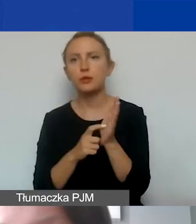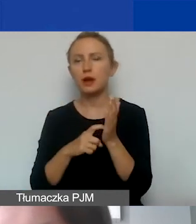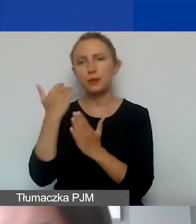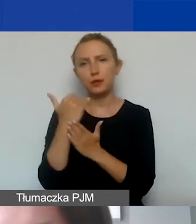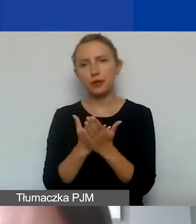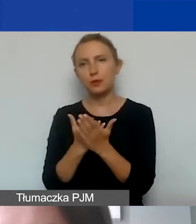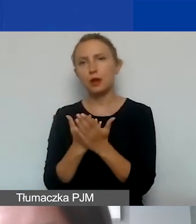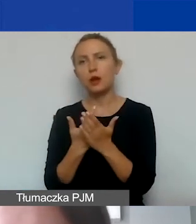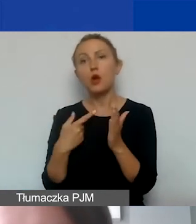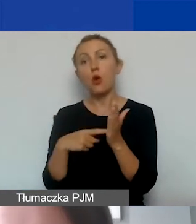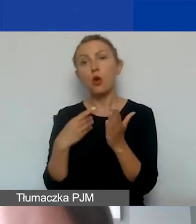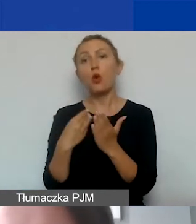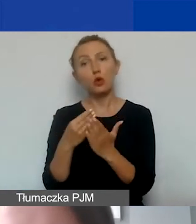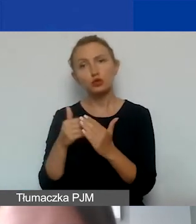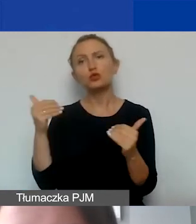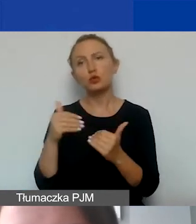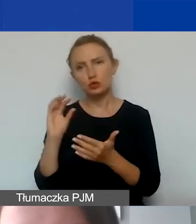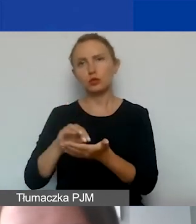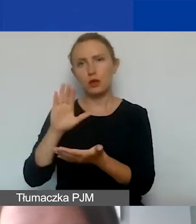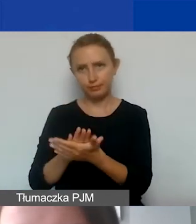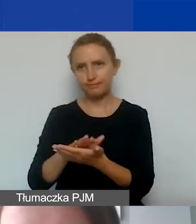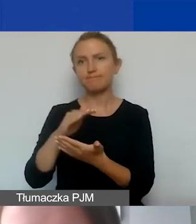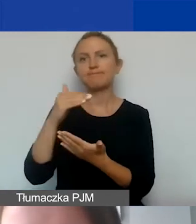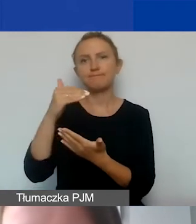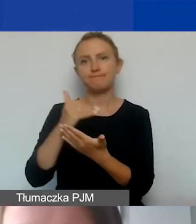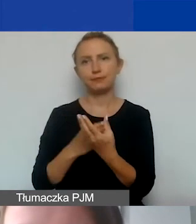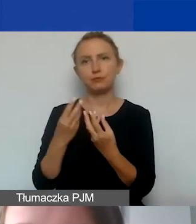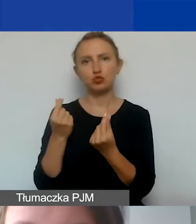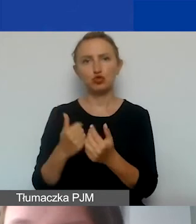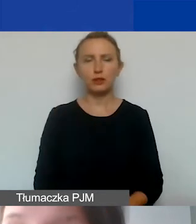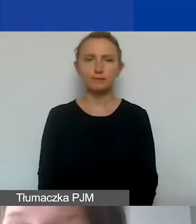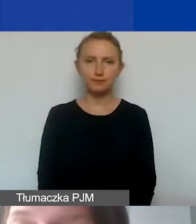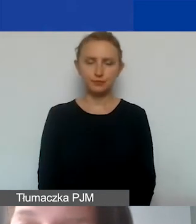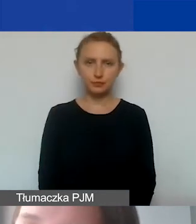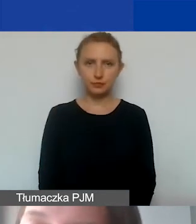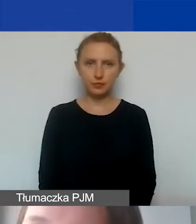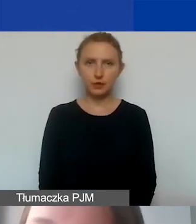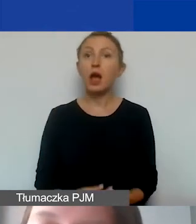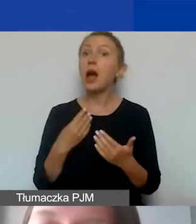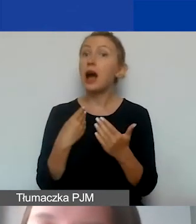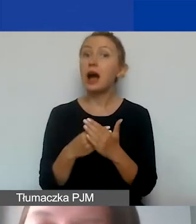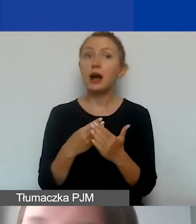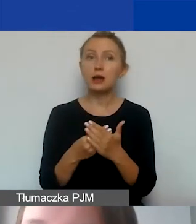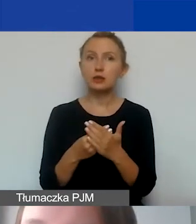Związane z tym koszty również można uwzględnić w budżecie. Czym zatem są koszty pośrednie?